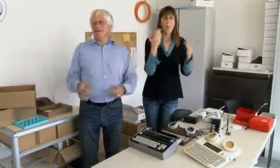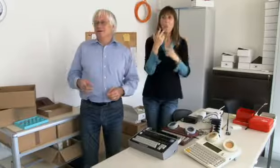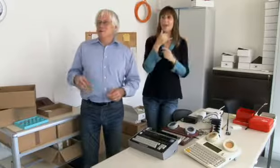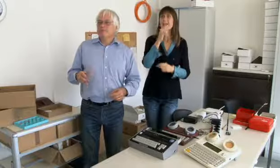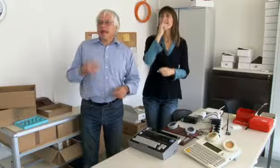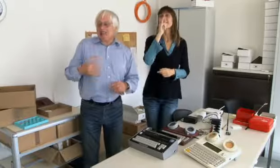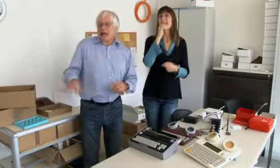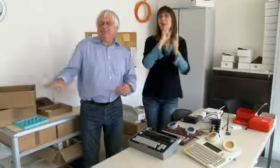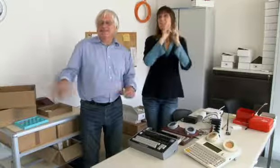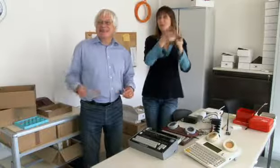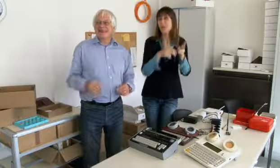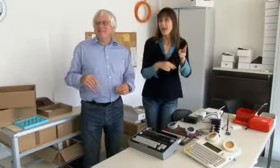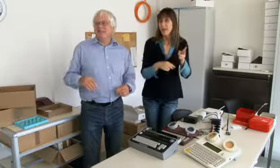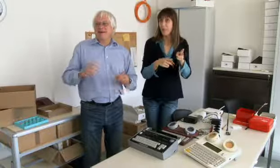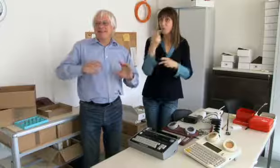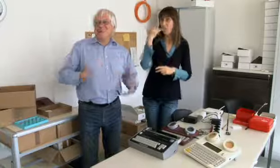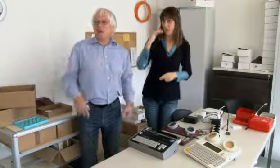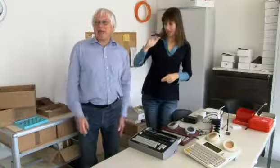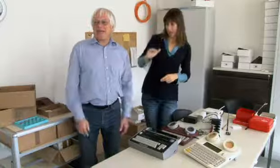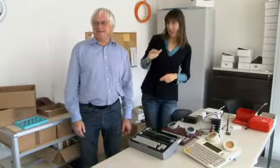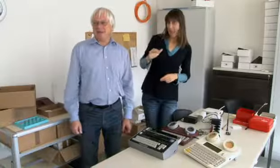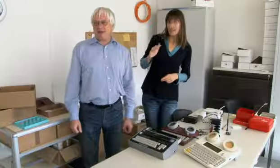oder für Getränke bestellen, als kleines Kind